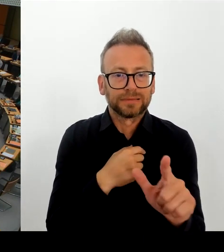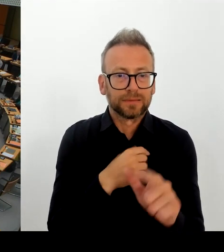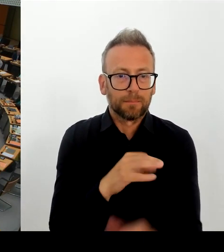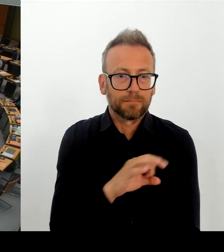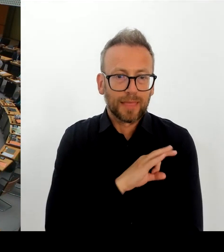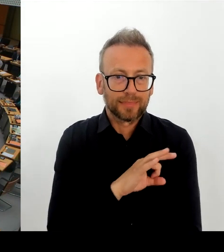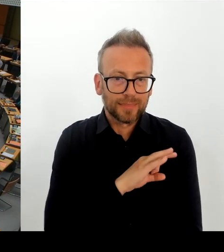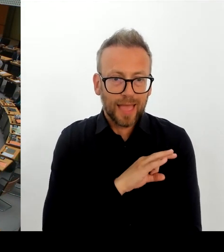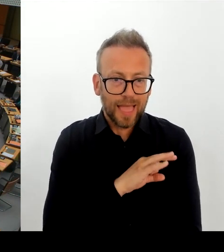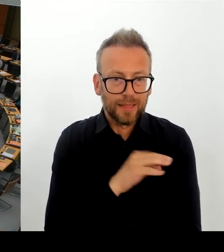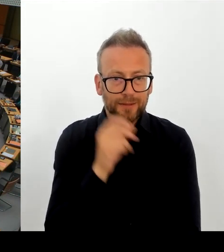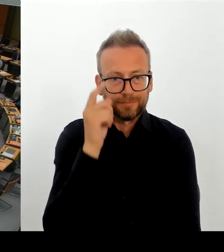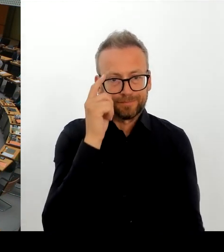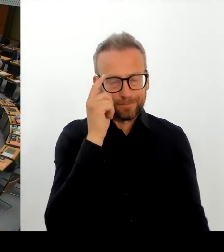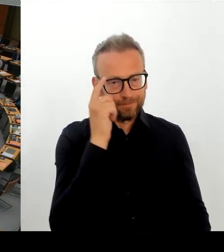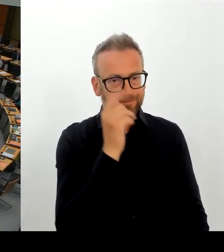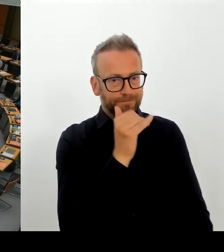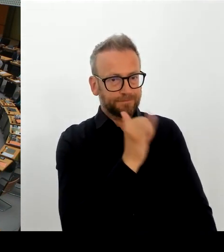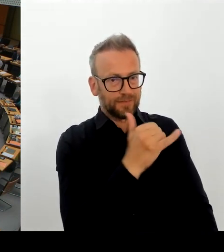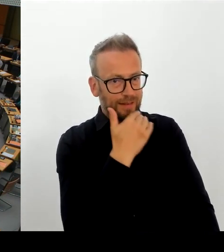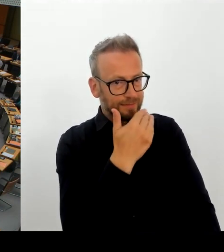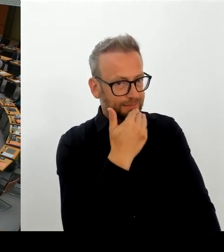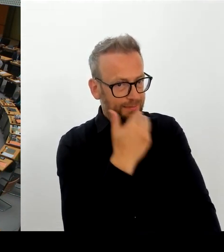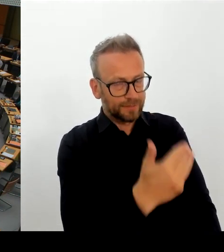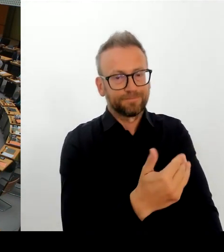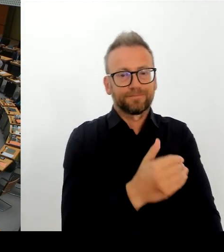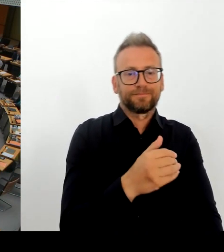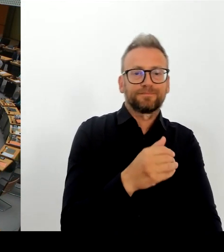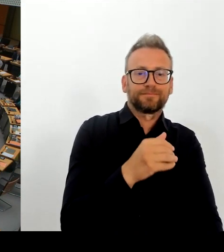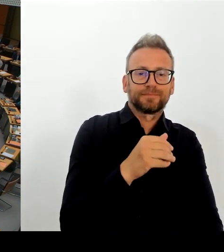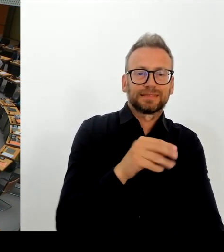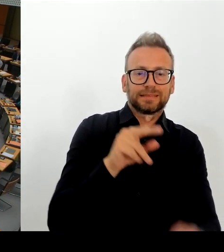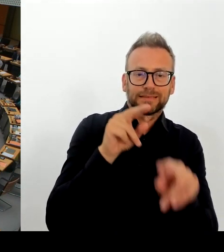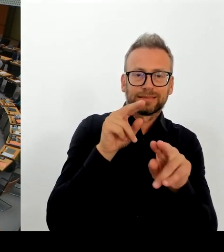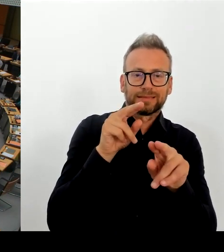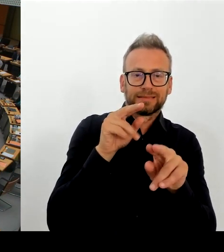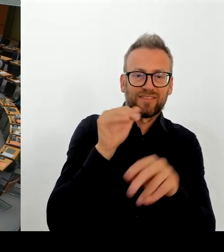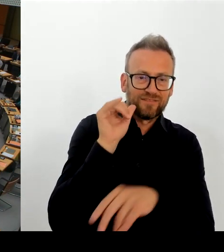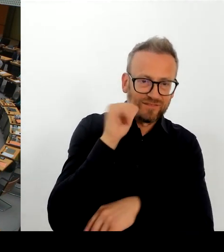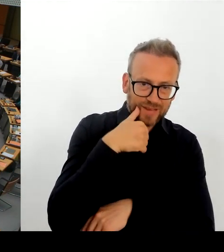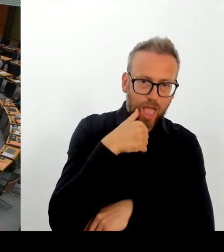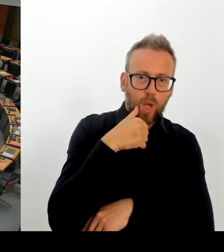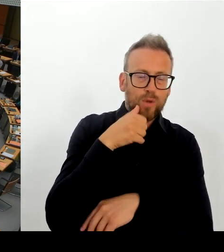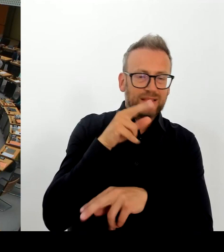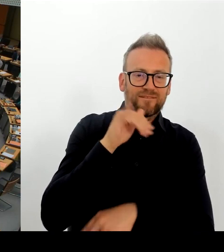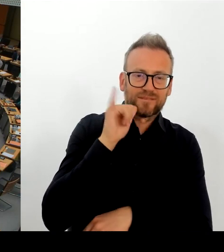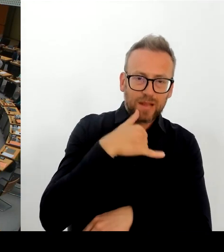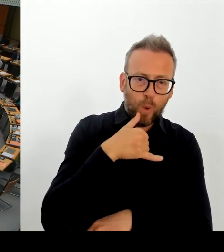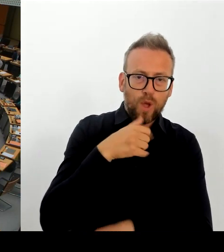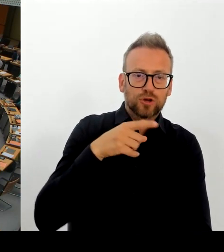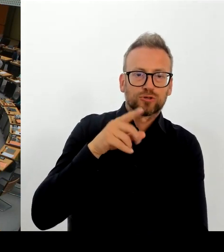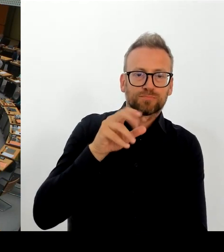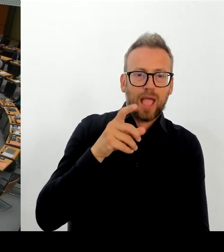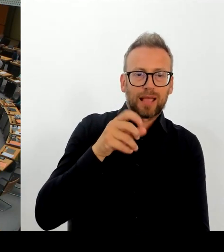Herkunftsland einzustufen? Wenn wir bedenken, dass Deutschland eine historische Verantwortung gegenüber Roma